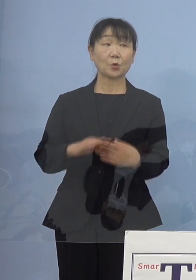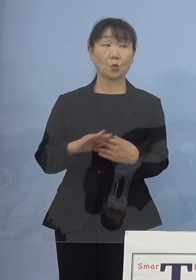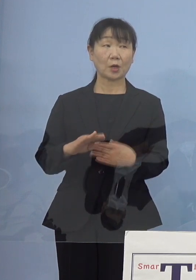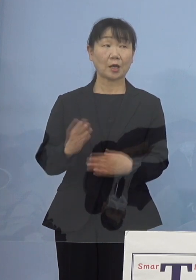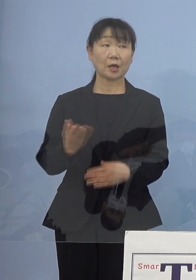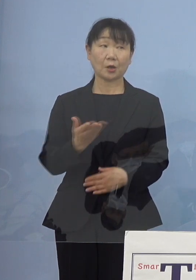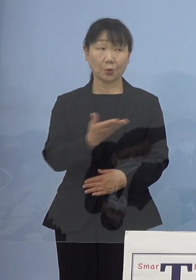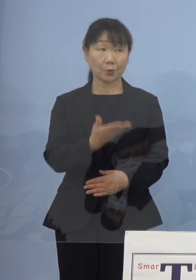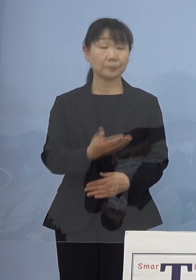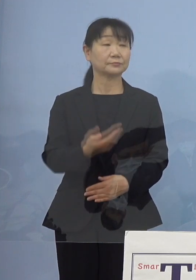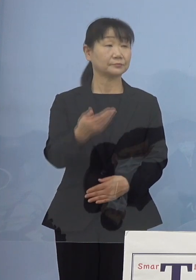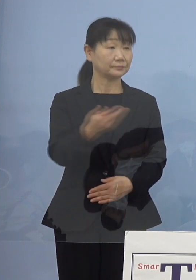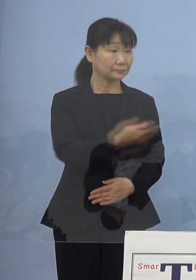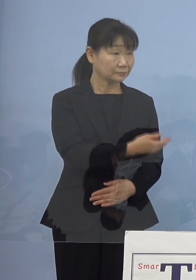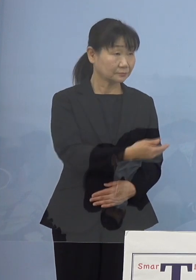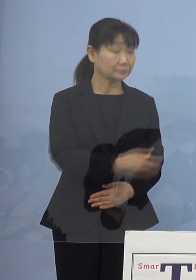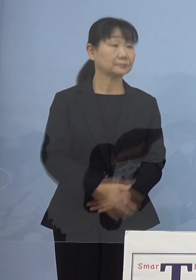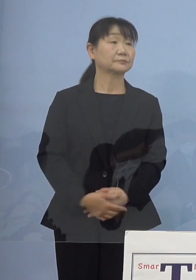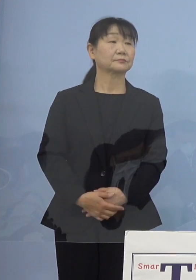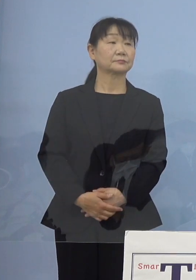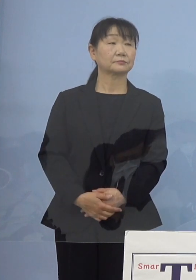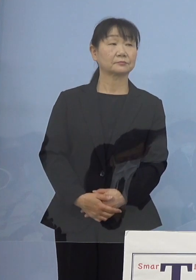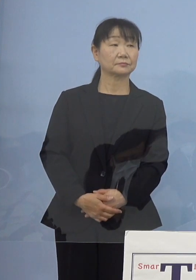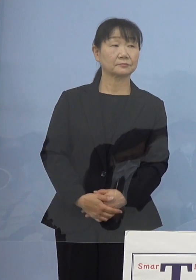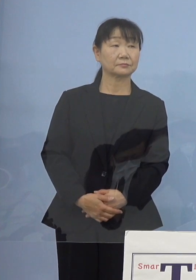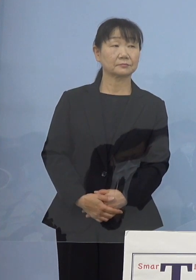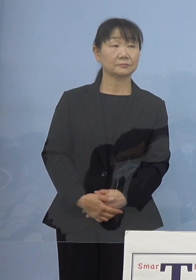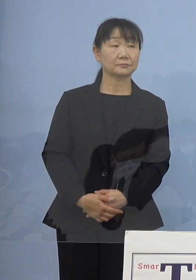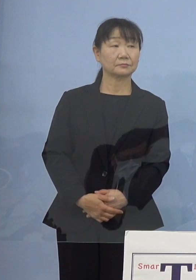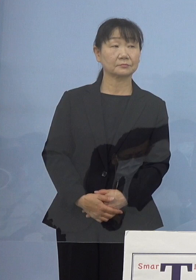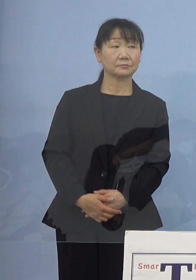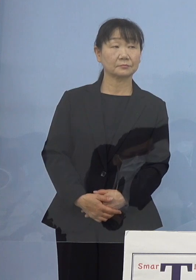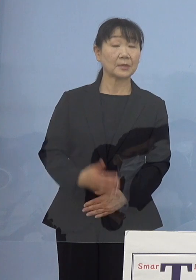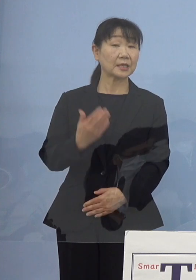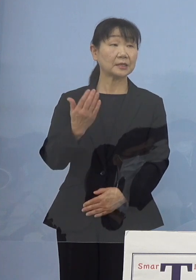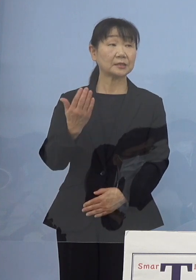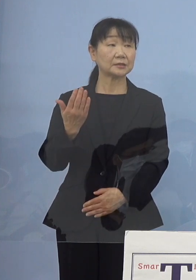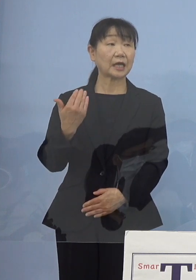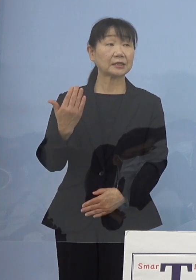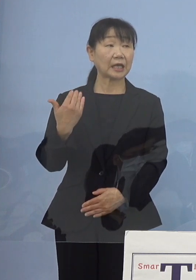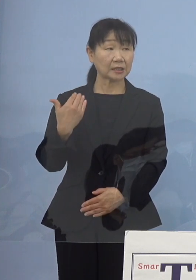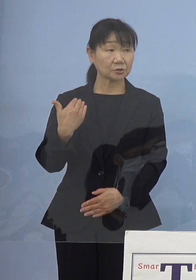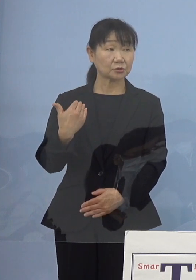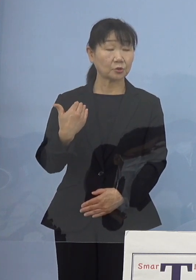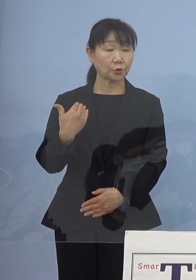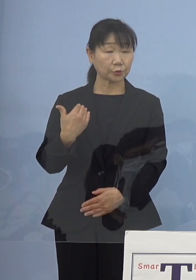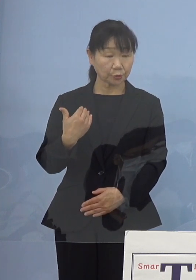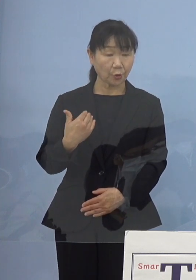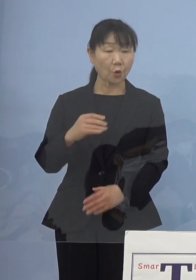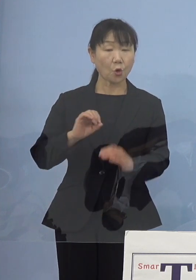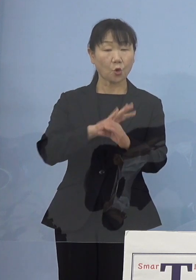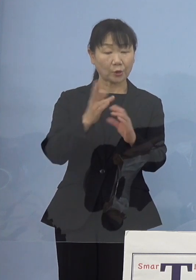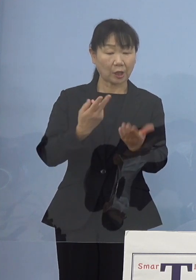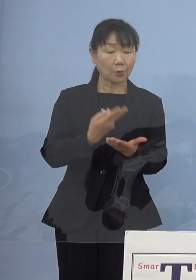（徳島新聞社） すみません、1点だけ病床数の話に戻るんですけれども